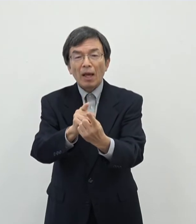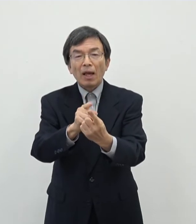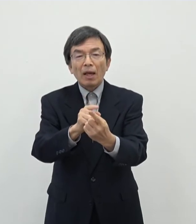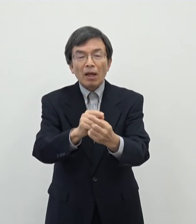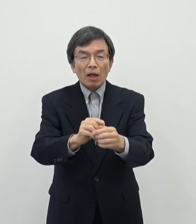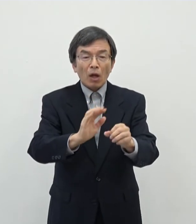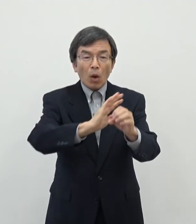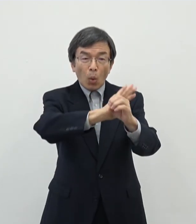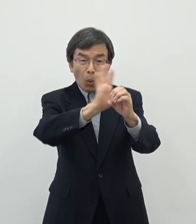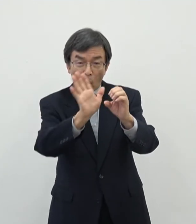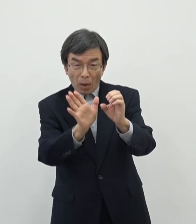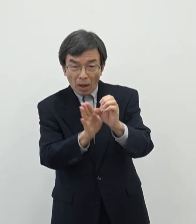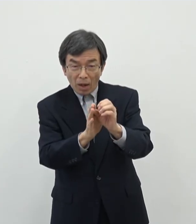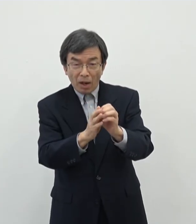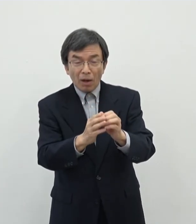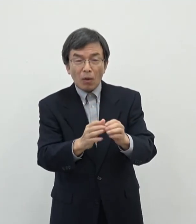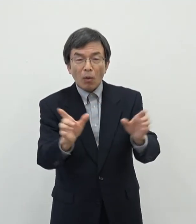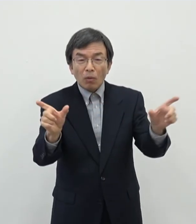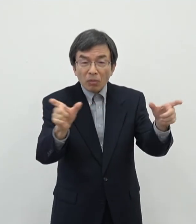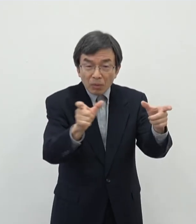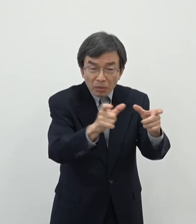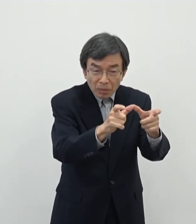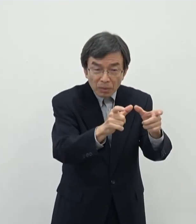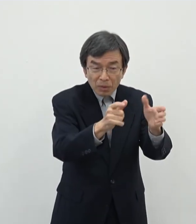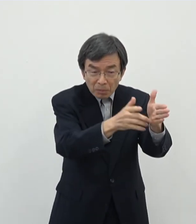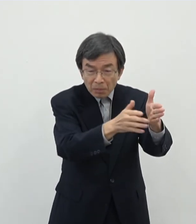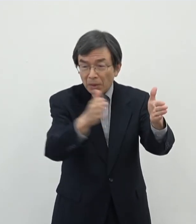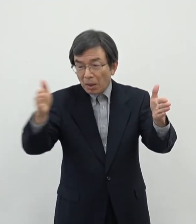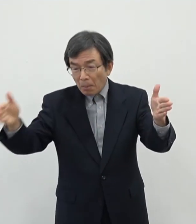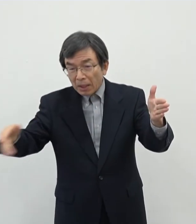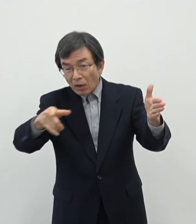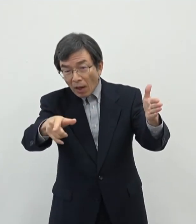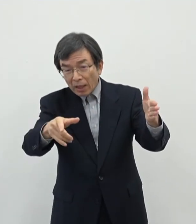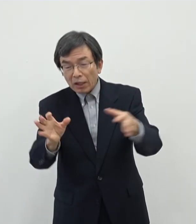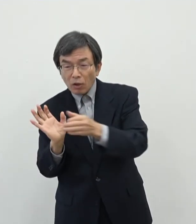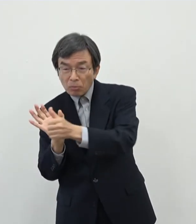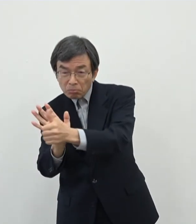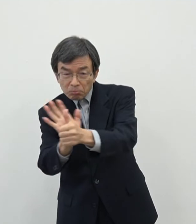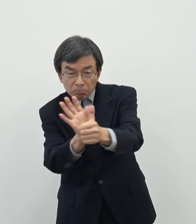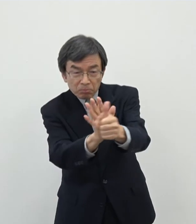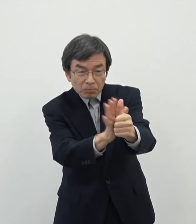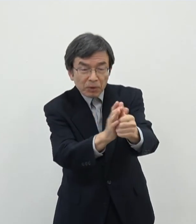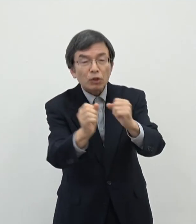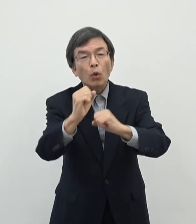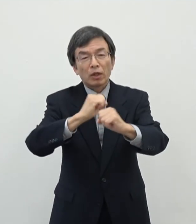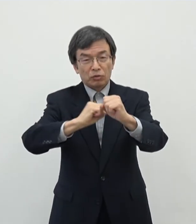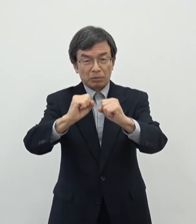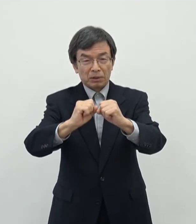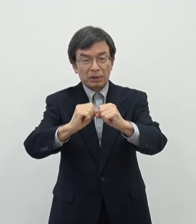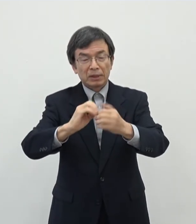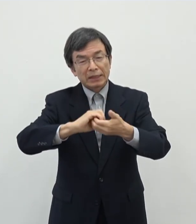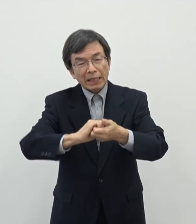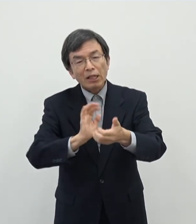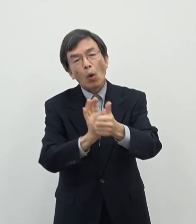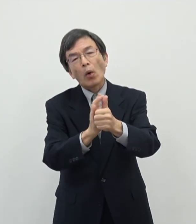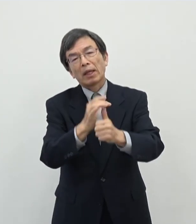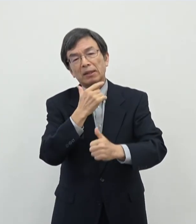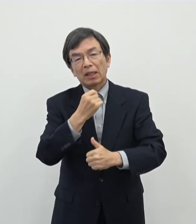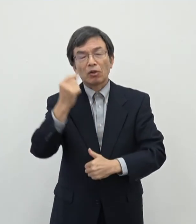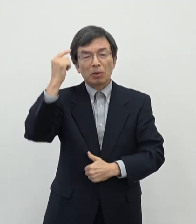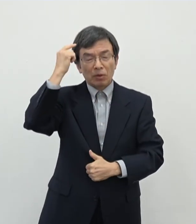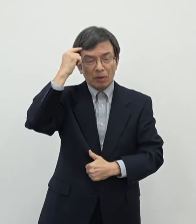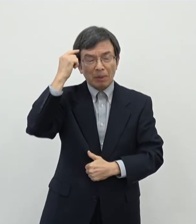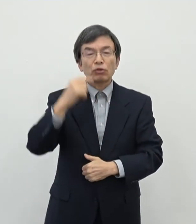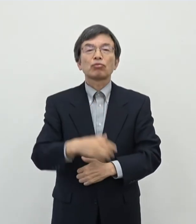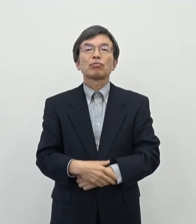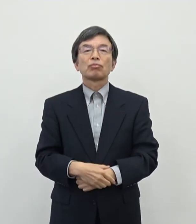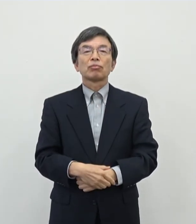落ち着いてくるまでの間のあのつなぎの取り組みとしてぜひ応援をしていきたいなというふうに思っております